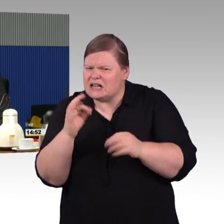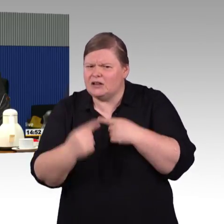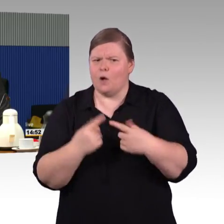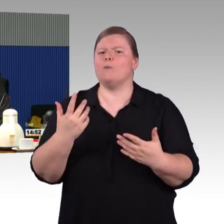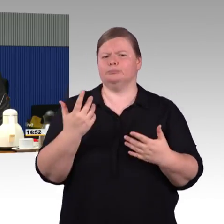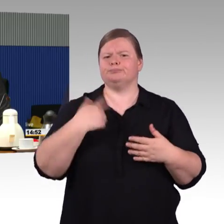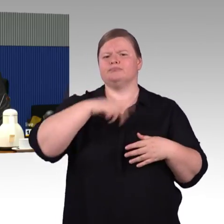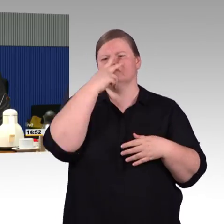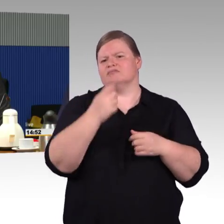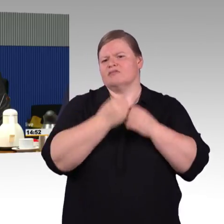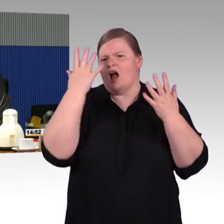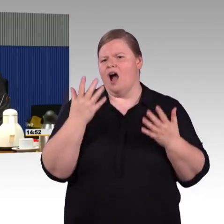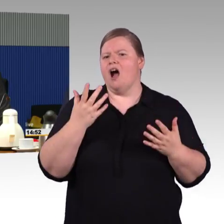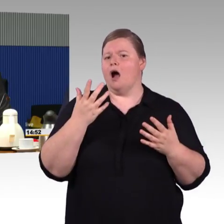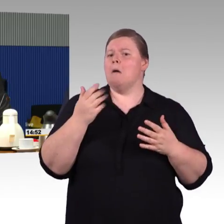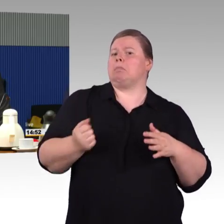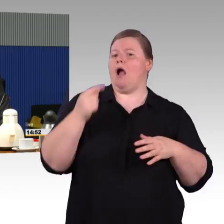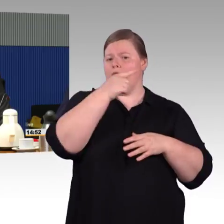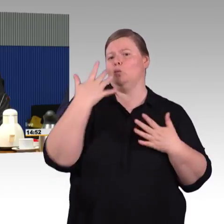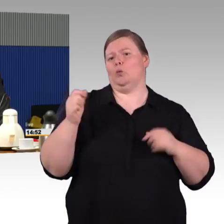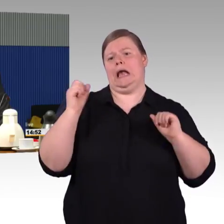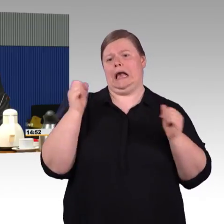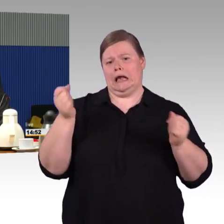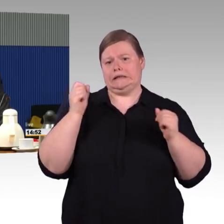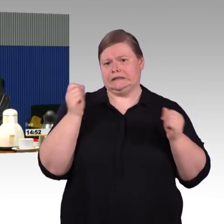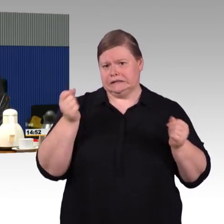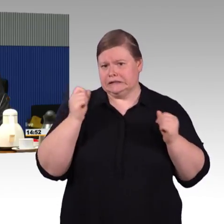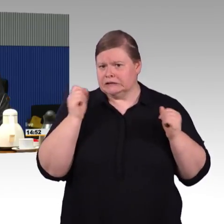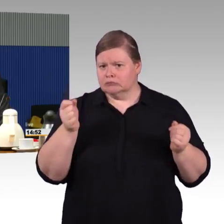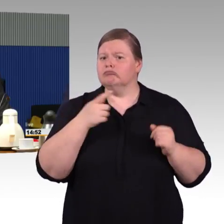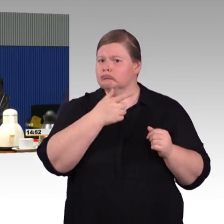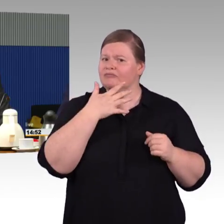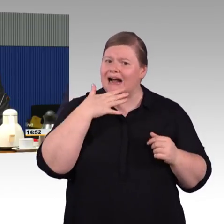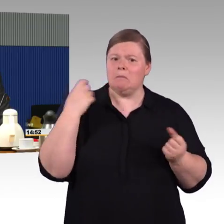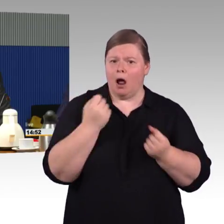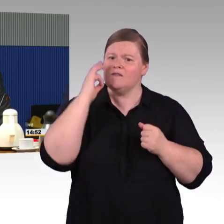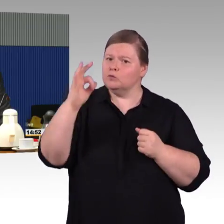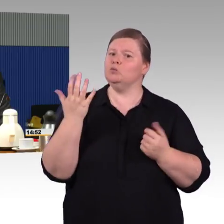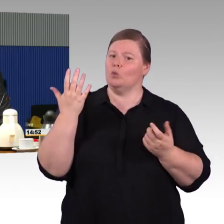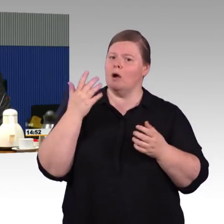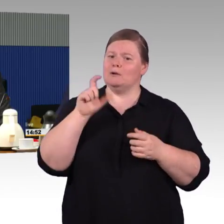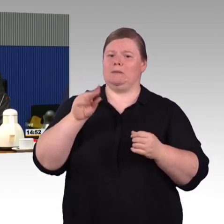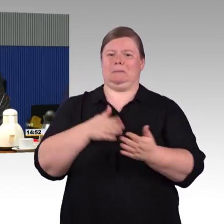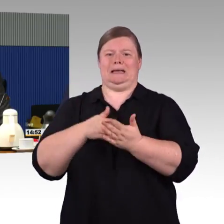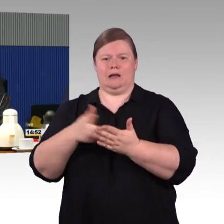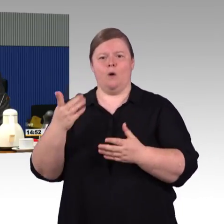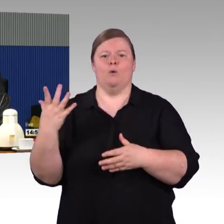Da wäre natürlich auch wichtig, wenn systematisch geklärt ist, dass die Beteiligten vor Ort von Anfang an mit involviert sind,